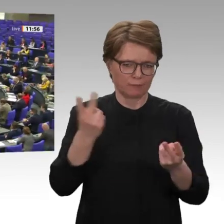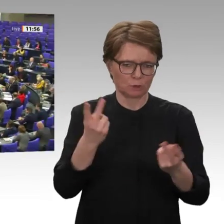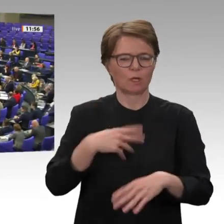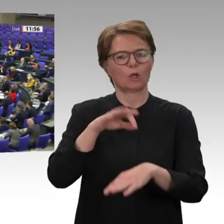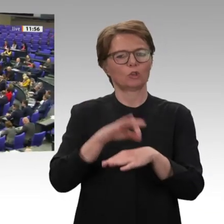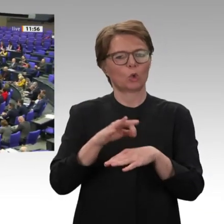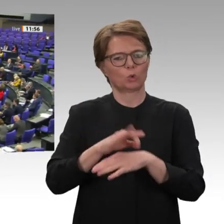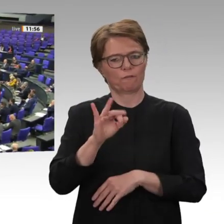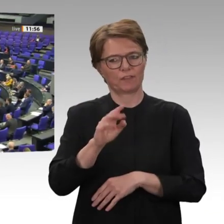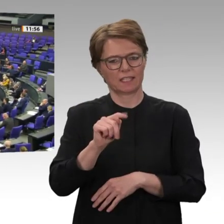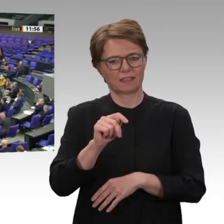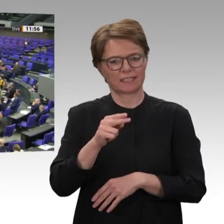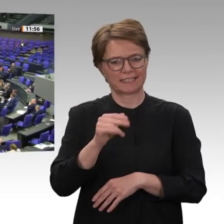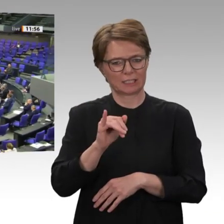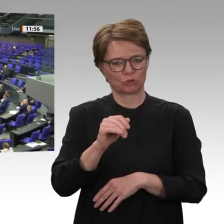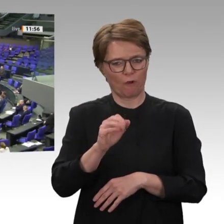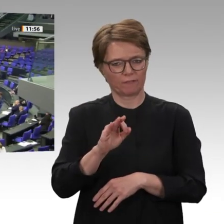Frau Präsidentin! Liebe Kolleginnen und Kollegen!